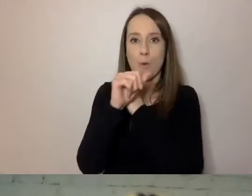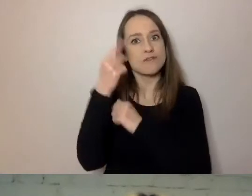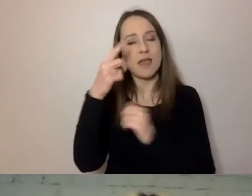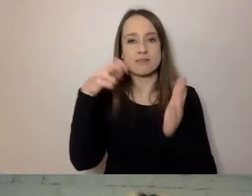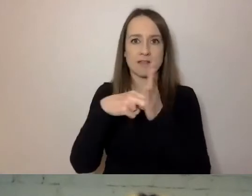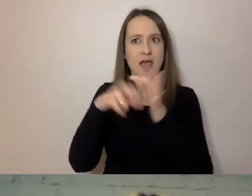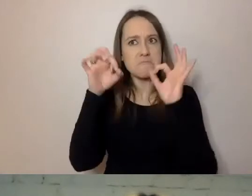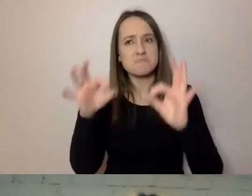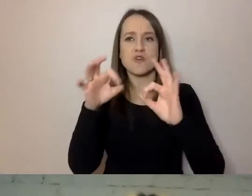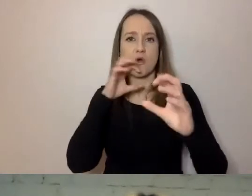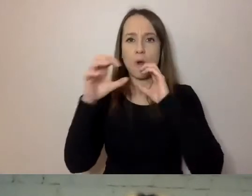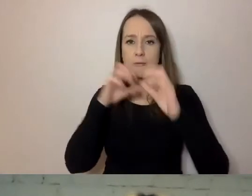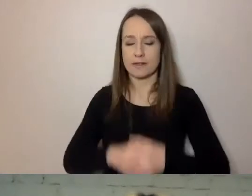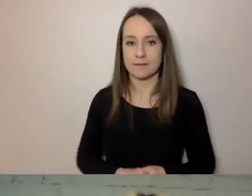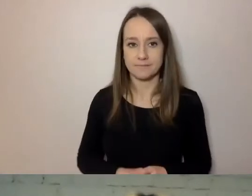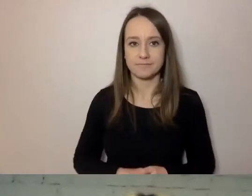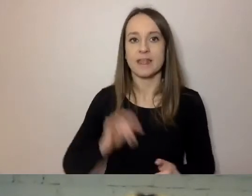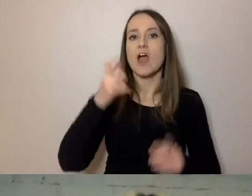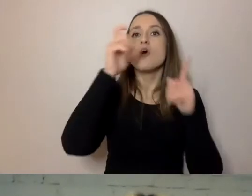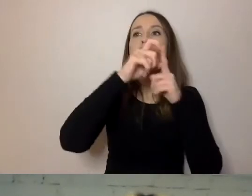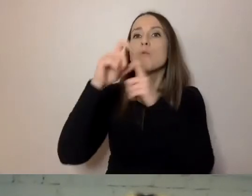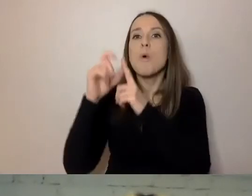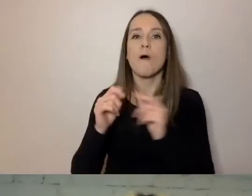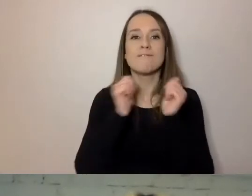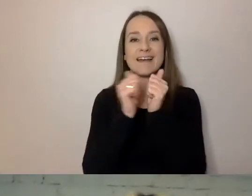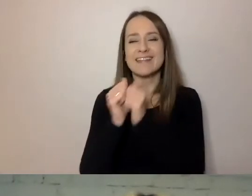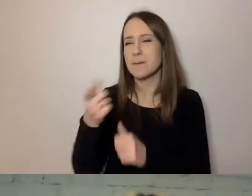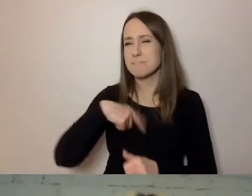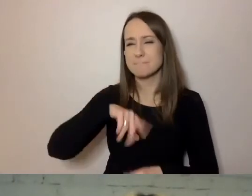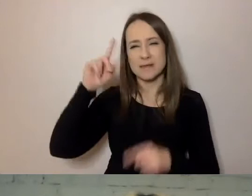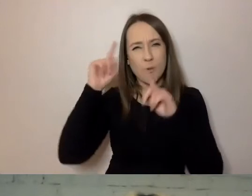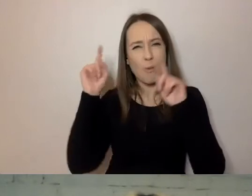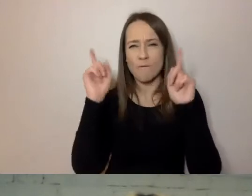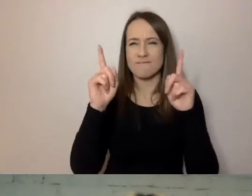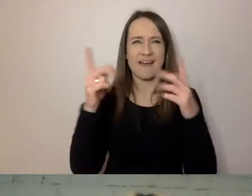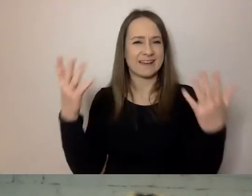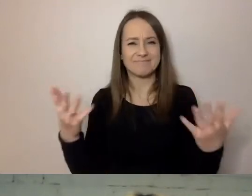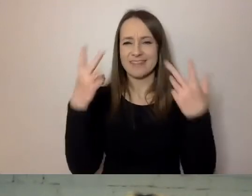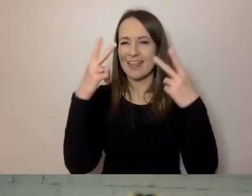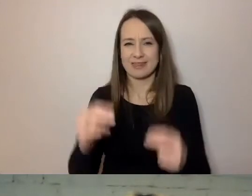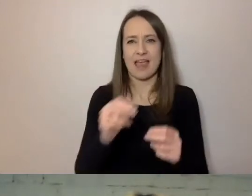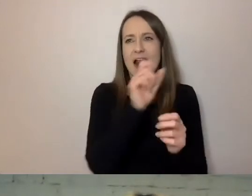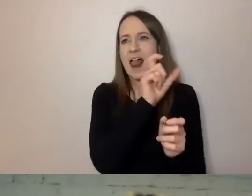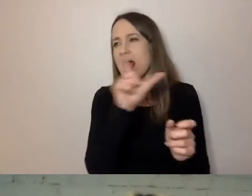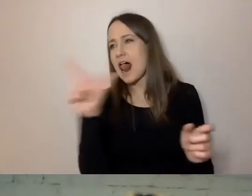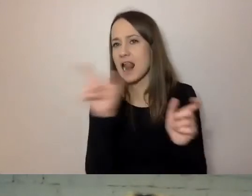Długość zdań i słów. Zazwyczaj nie zwracamy na to uwagi, ale to miernik, który można zastosować.